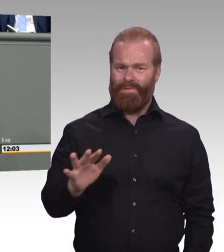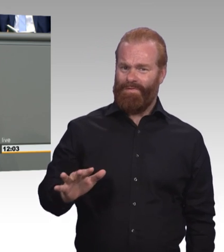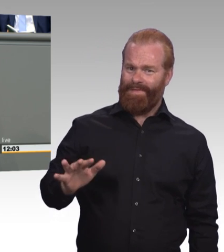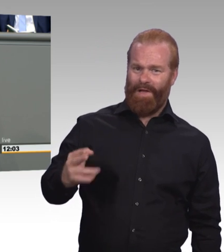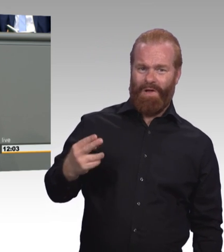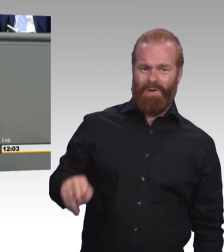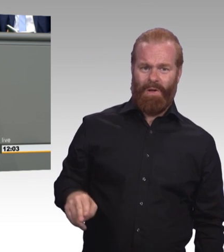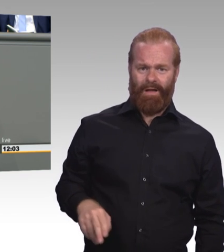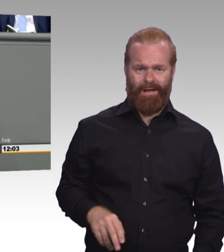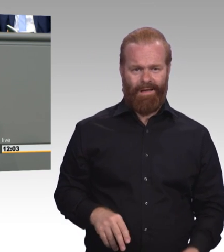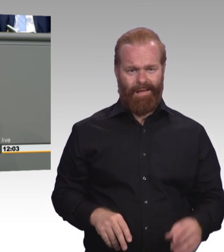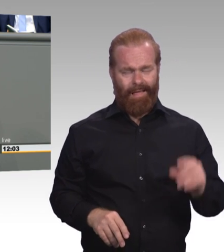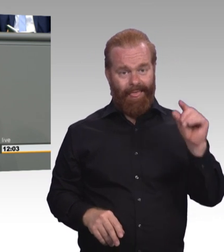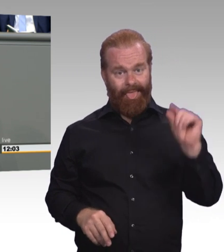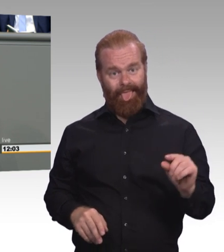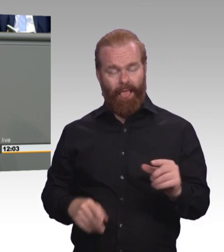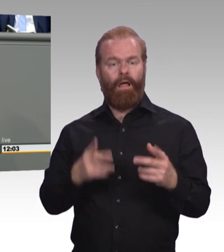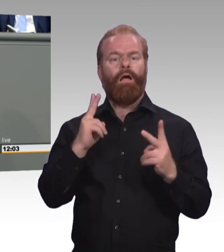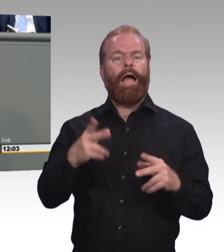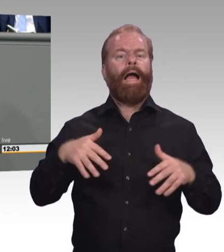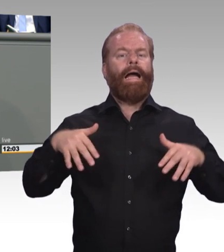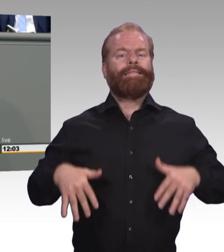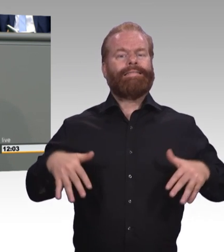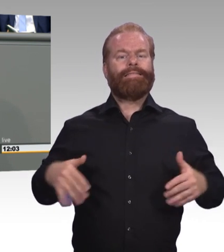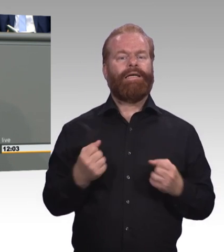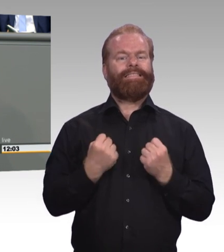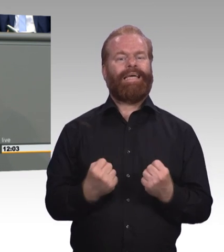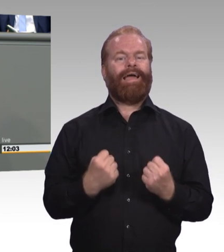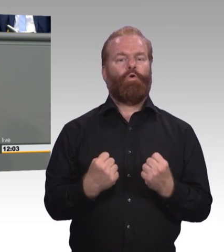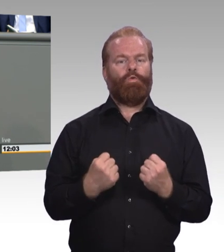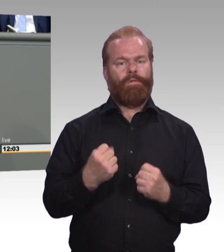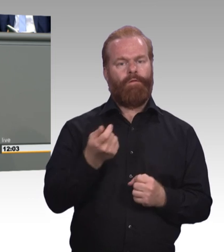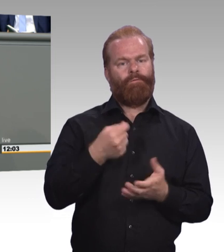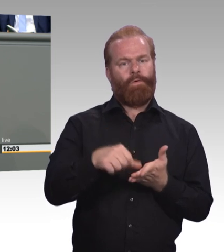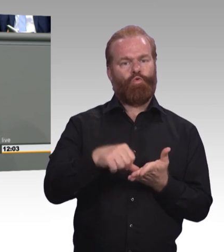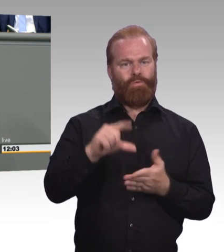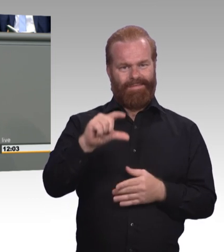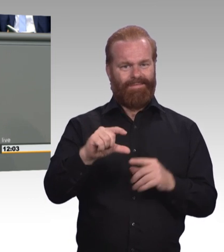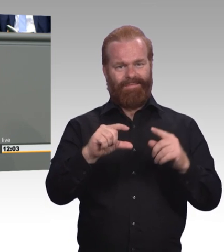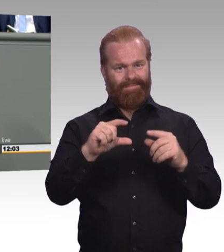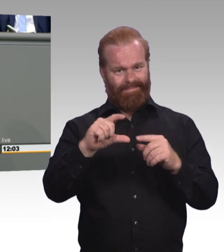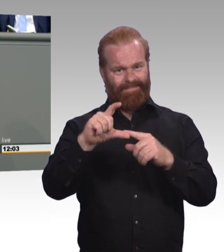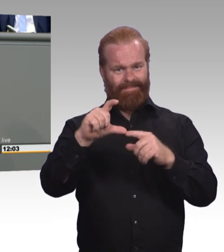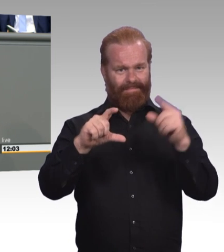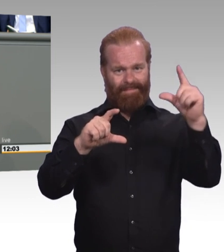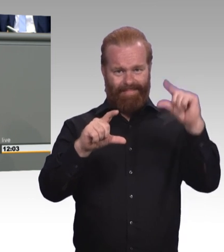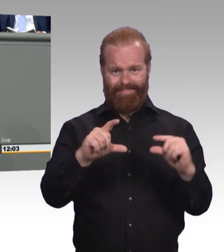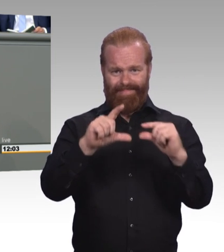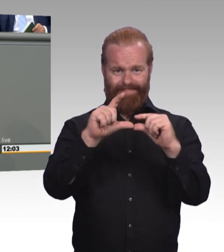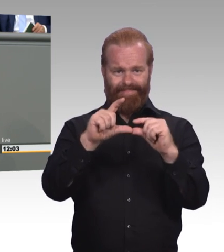Mindestausbildungsvergütung auch natürlich, um den Beitrag der Auszubildenden zur Wertschöpfung in den Betrieben anzuerkennen